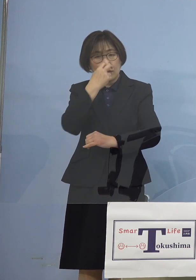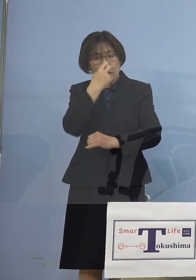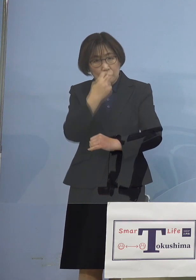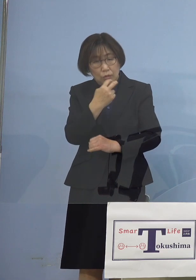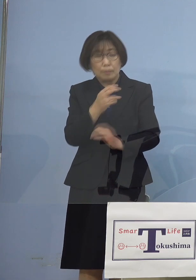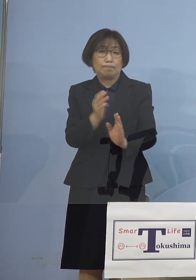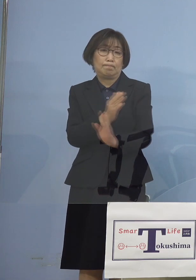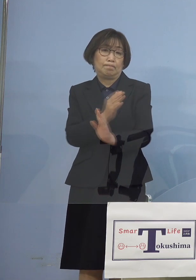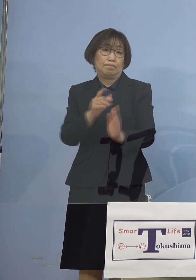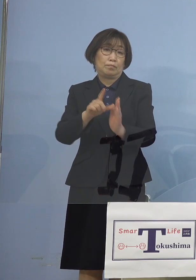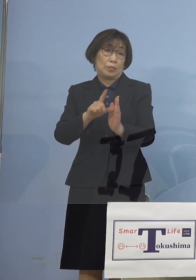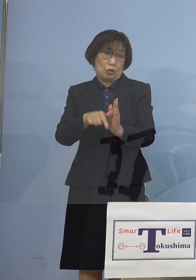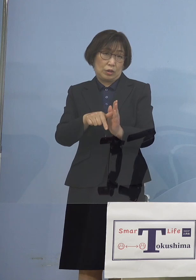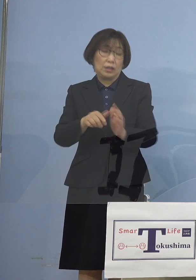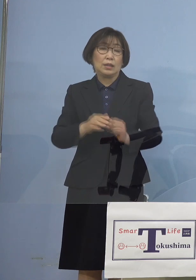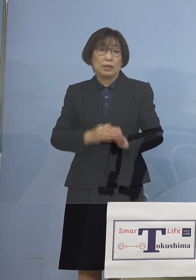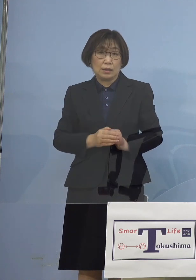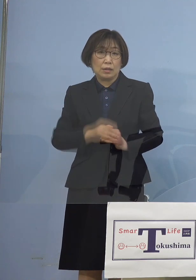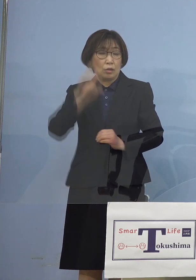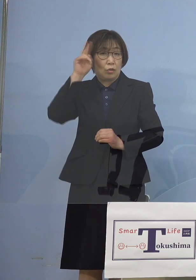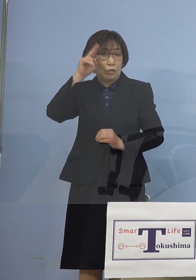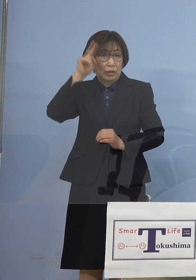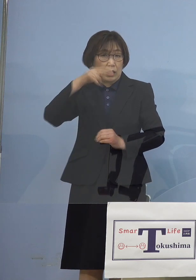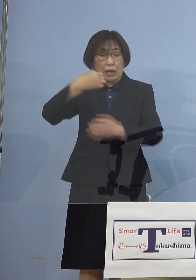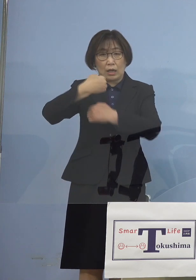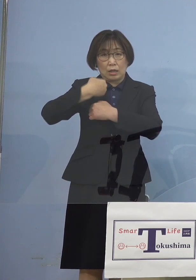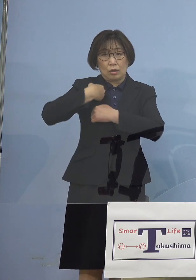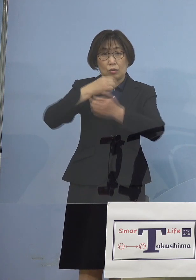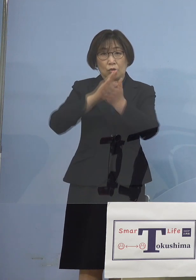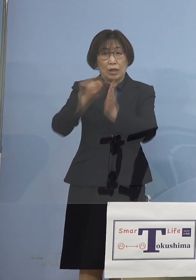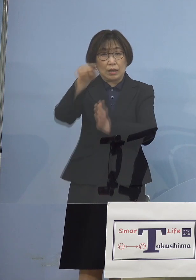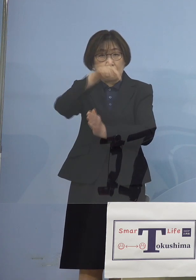しかしこの時既に 大阪、兵庫では変異株